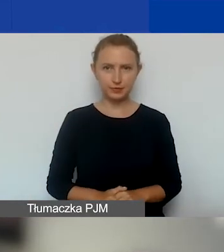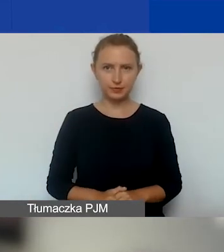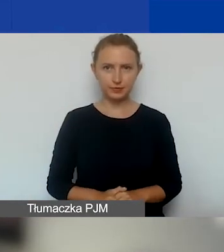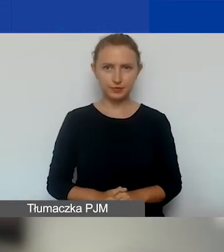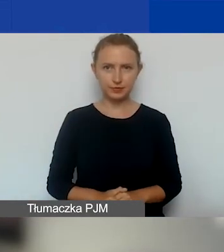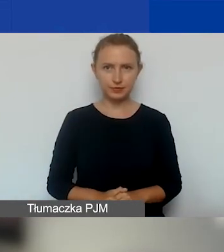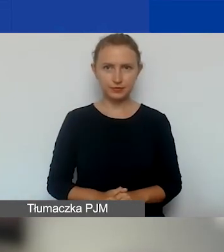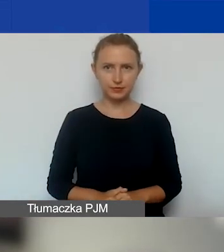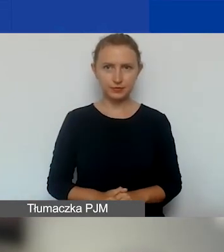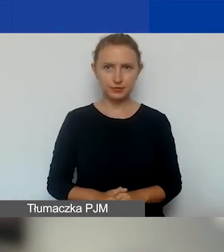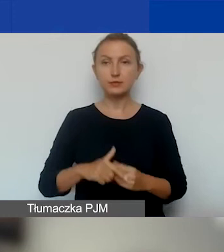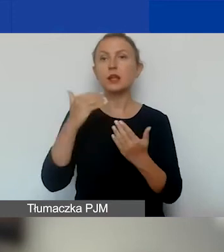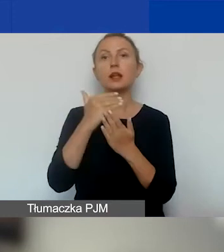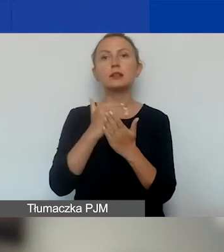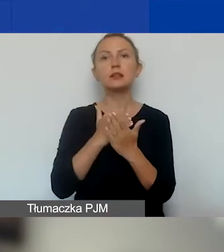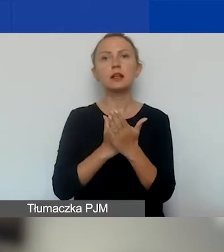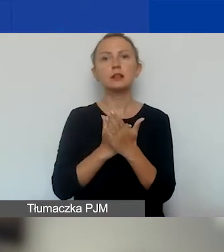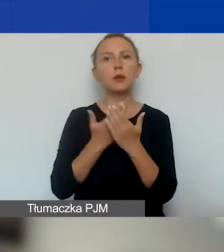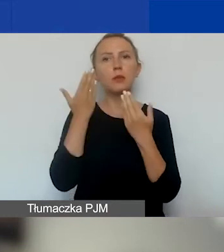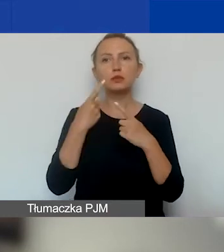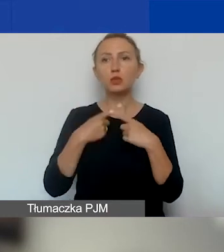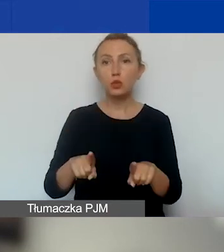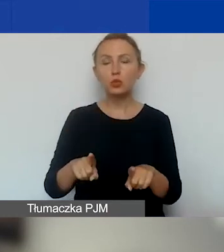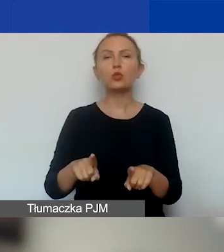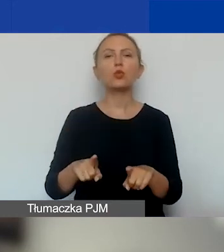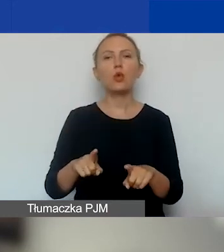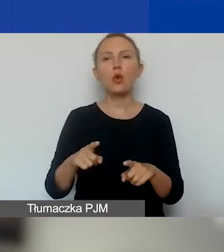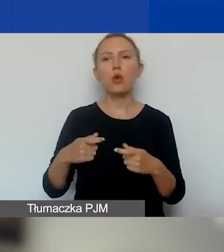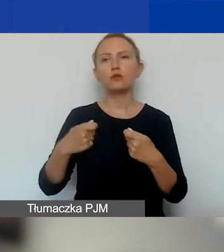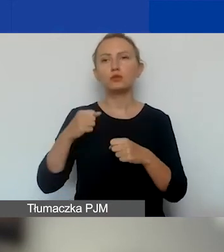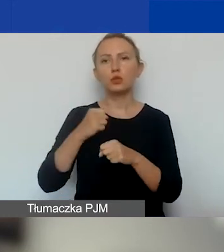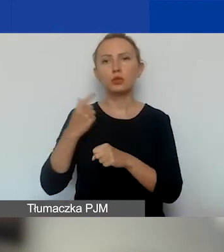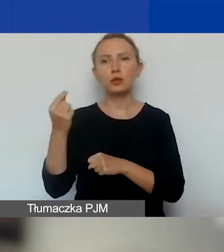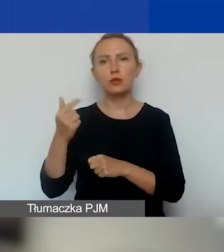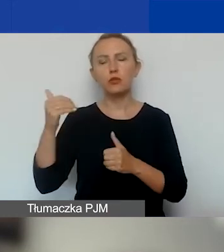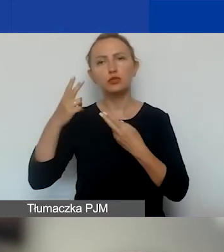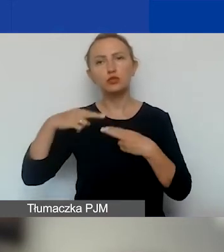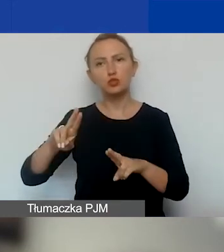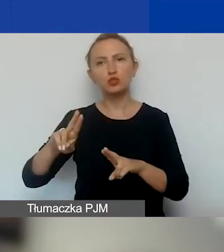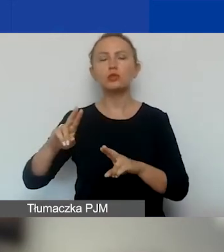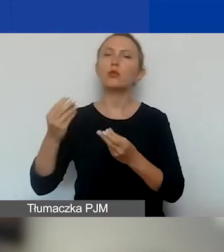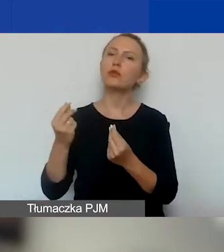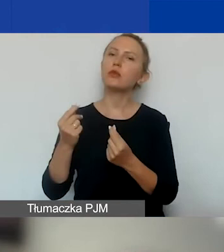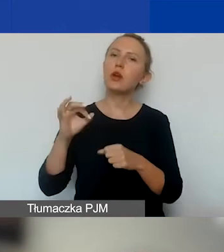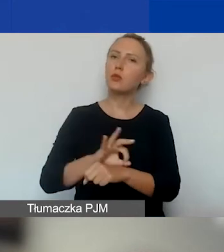Zasady - bardzo krótko. Partner może mieć udział finansowy w projekcie lub niefinansowy.